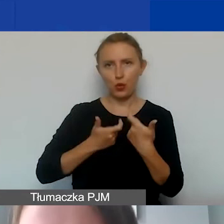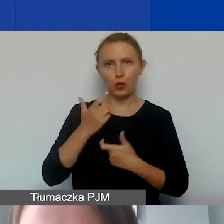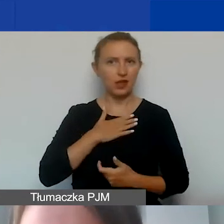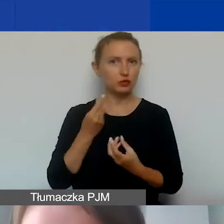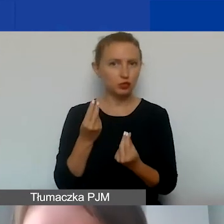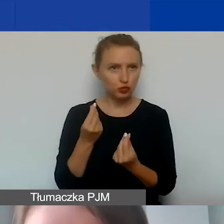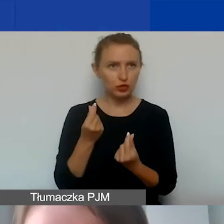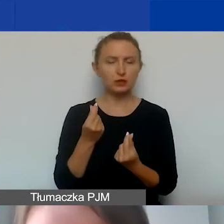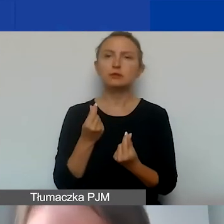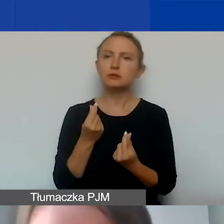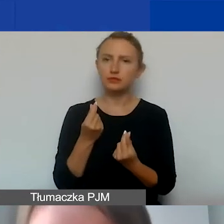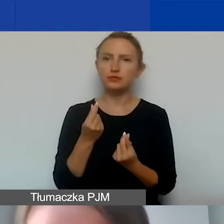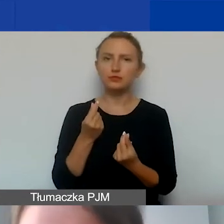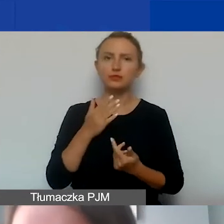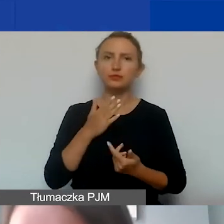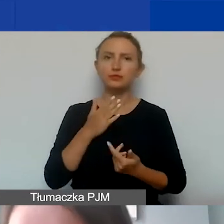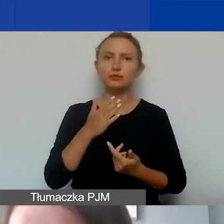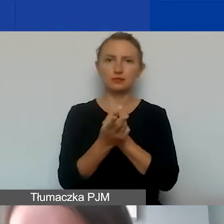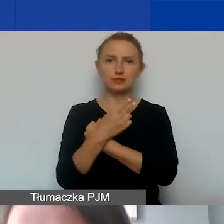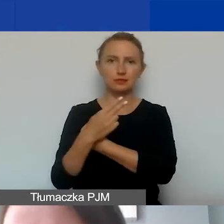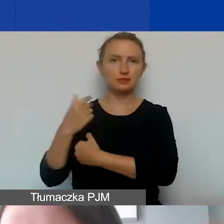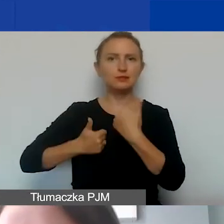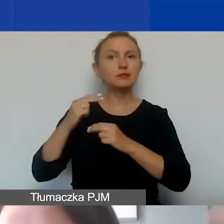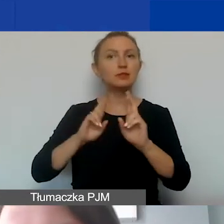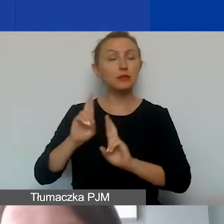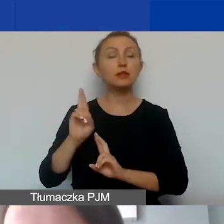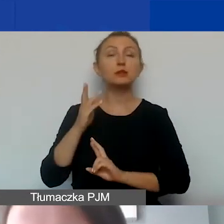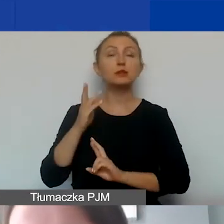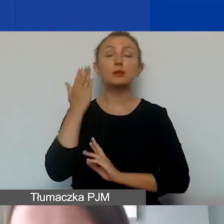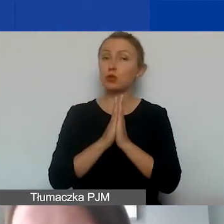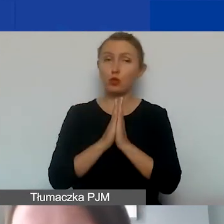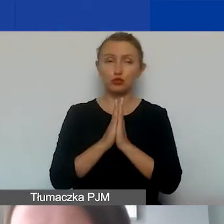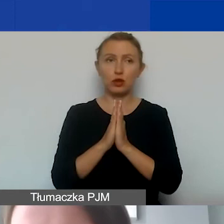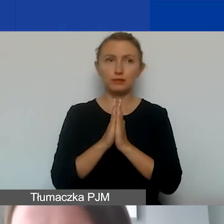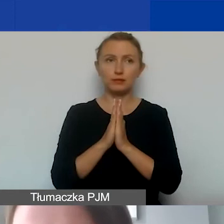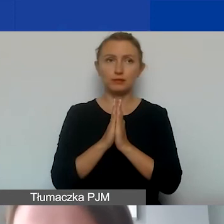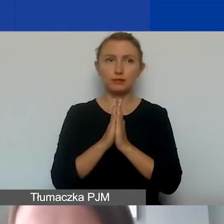w ramach naszego naboru na konkurs interwencyjny. Proszę zajrzeć do podręcznika,